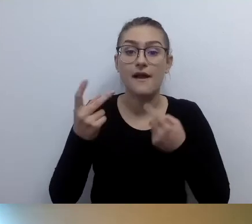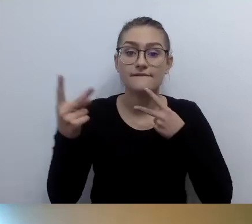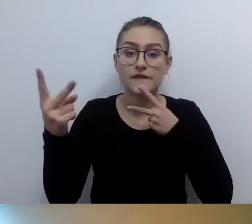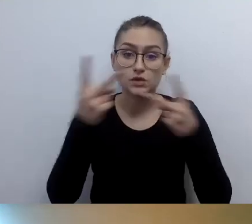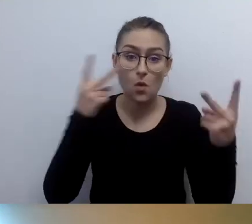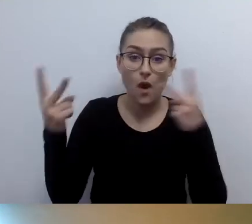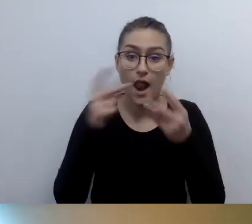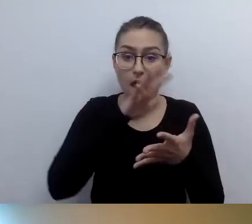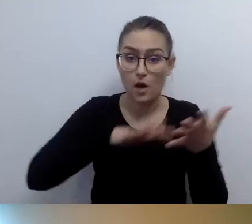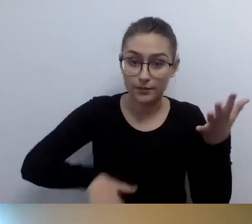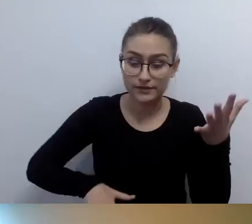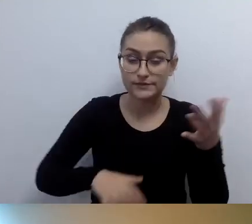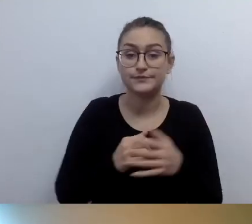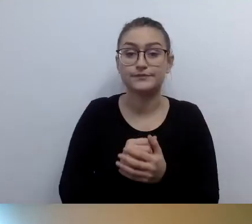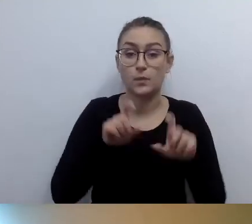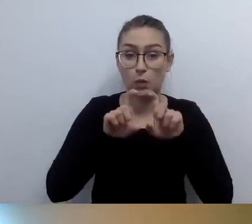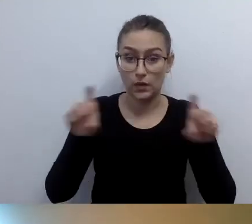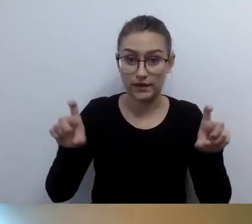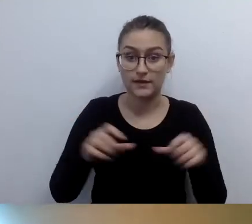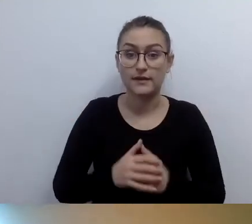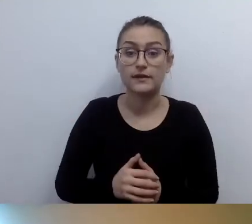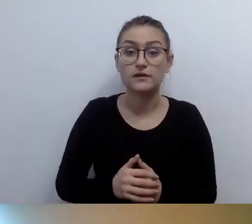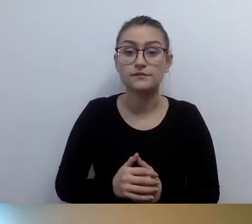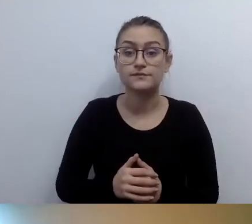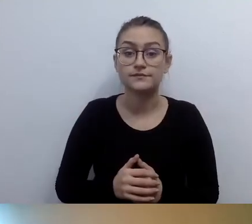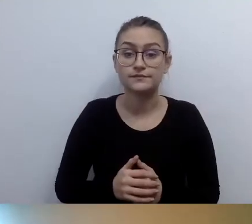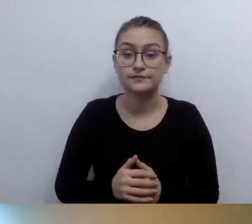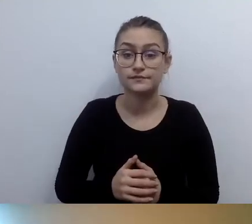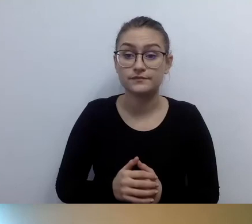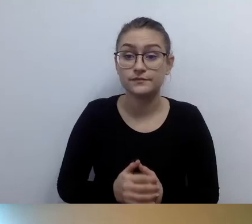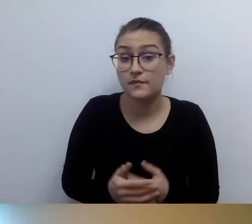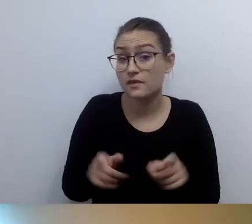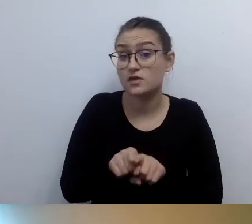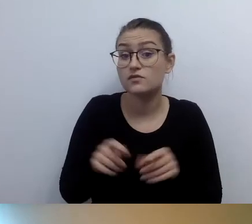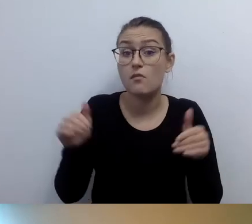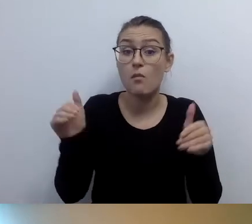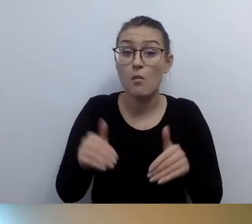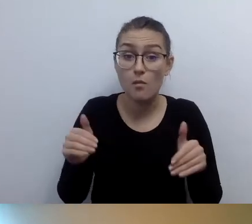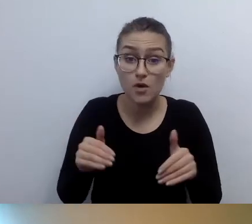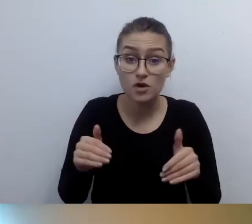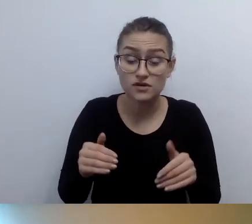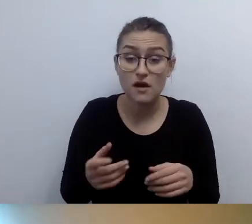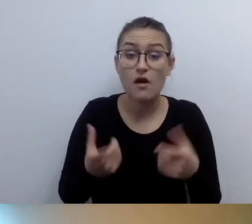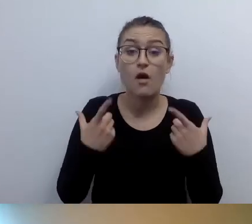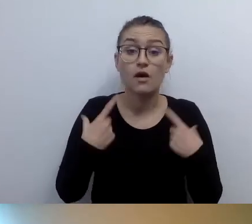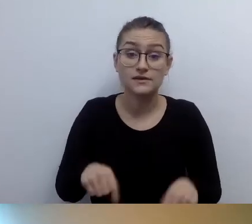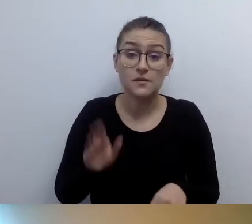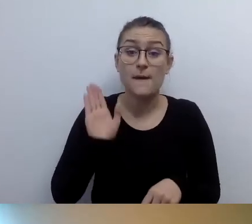Być może osoby z niepełnosprawnością ruchu skorzystają z opisu tego budynku. I potem będą podejmowały decyzję: